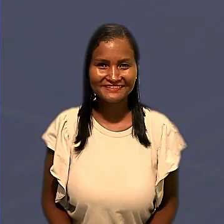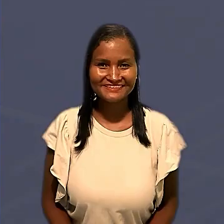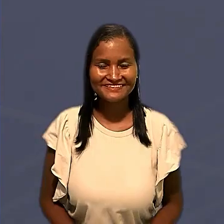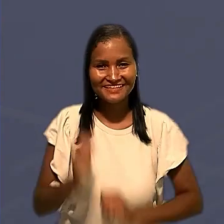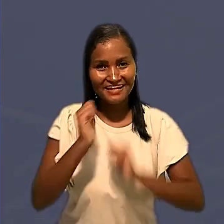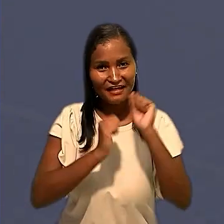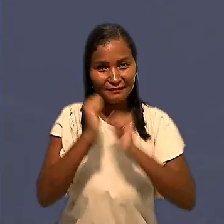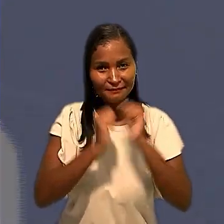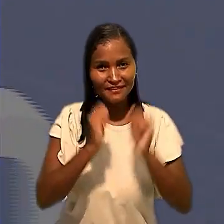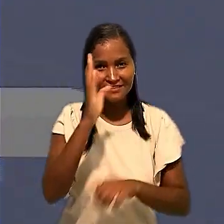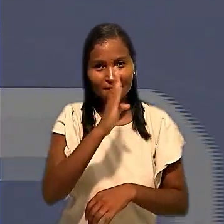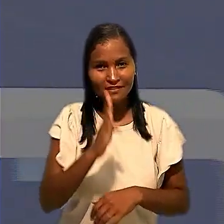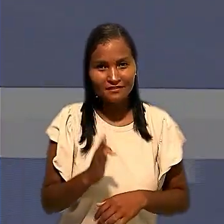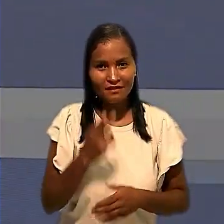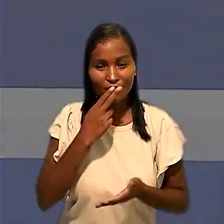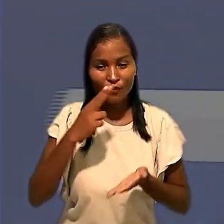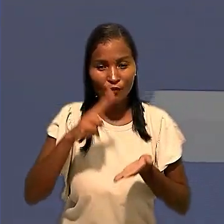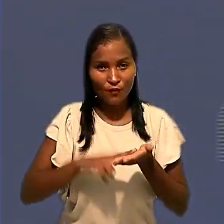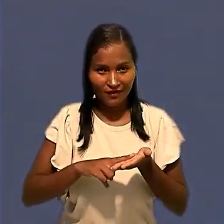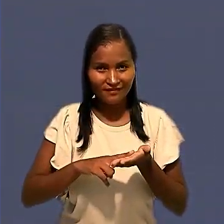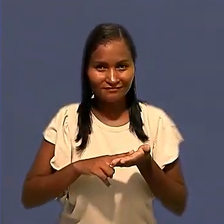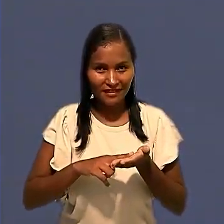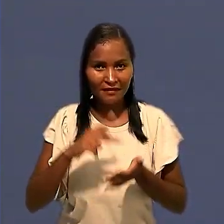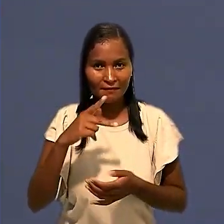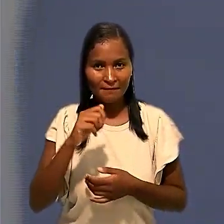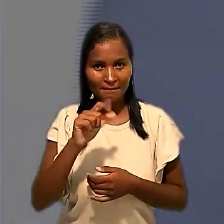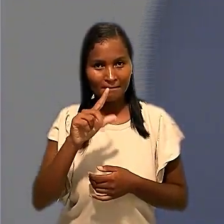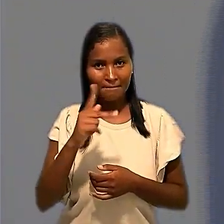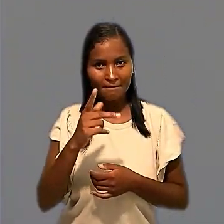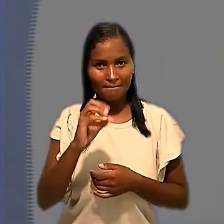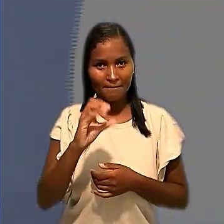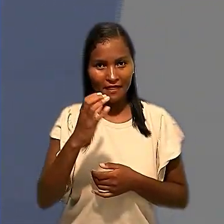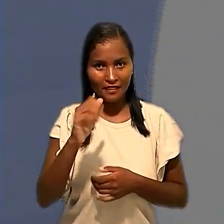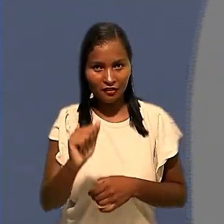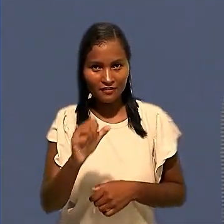A Empresa Brasileira de Correios e Telégrafos em Palhoça (SC) vai